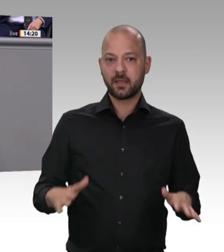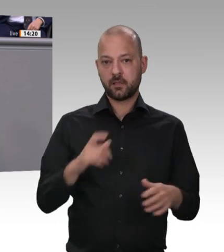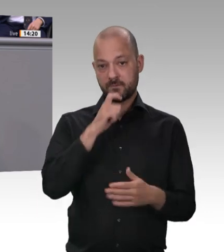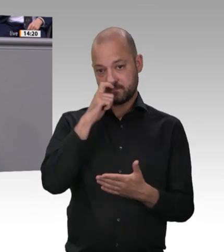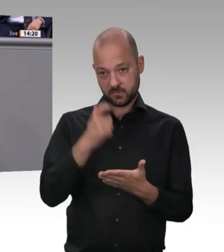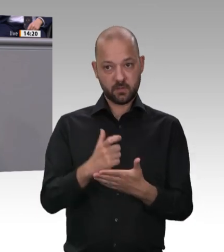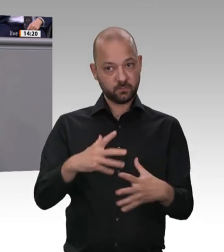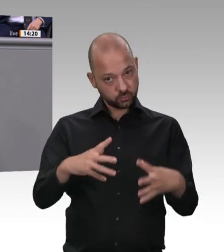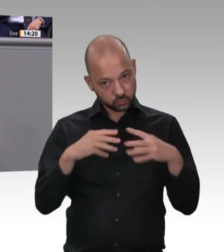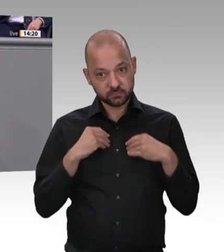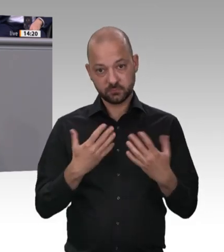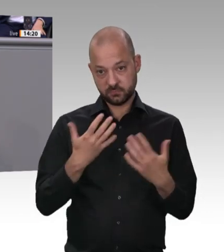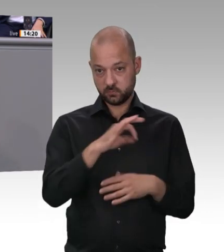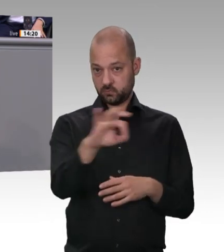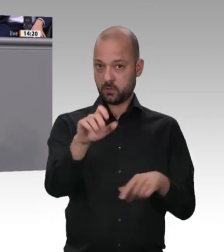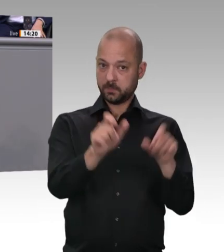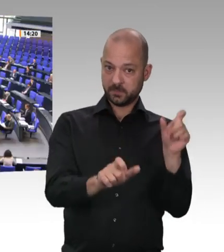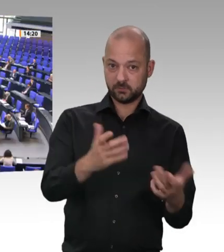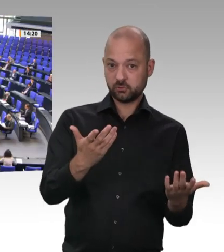Das werden wir beenden, sage ich an dieser Stelle.